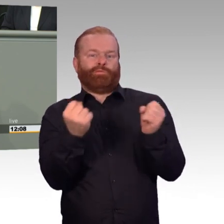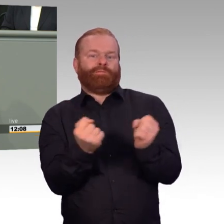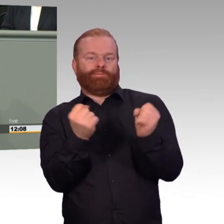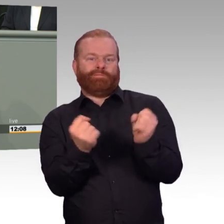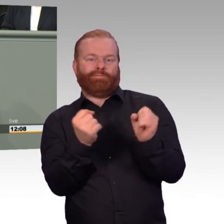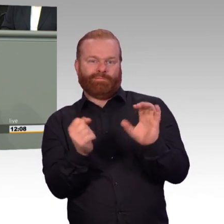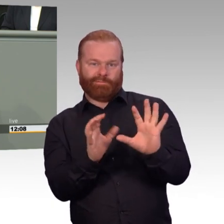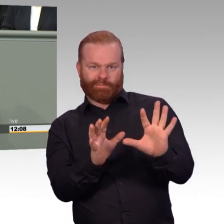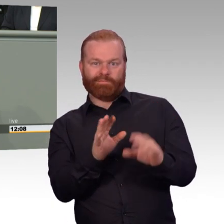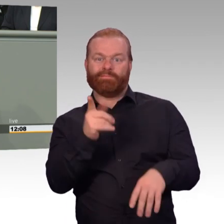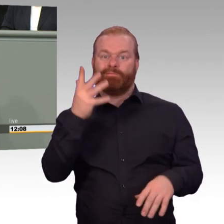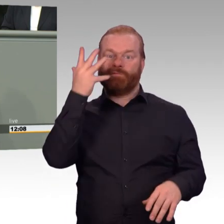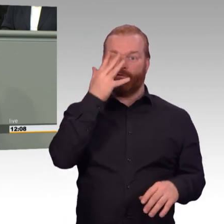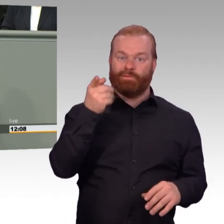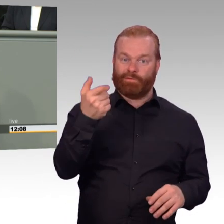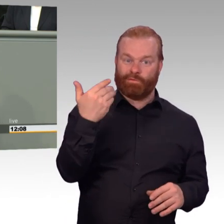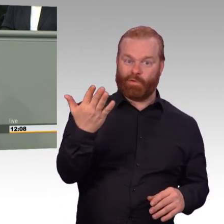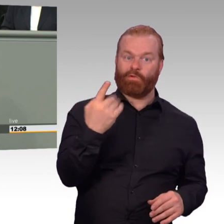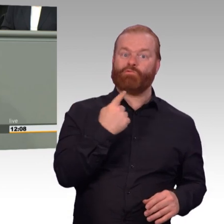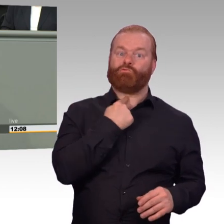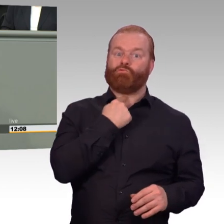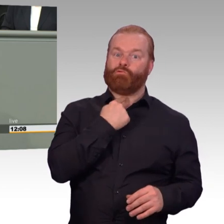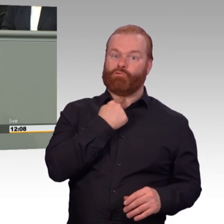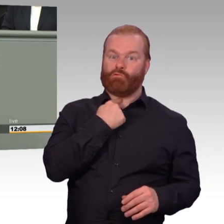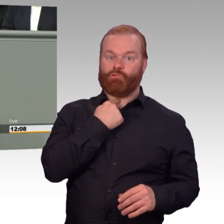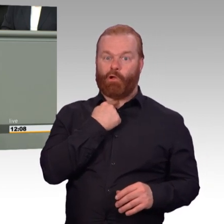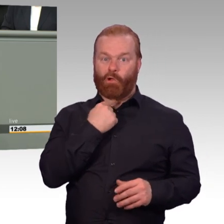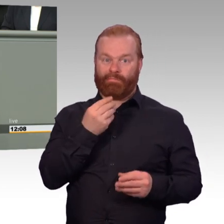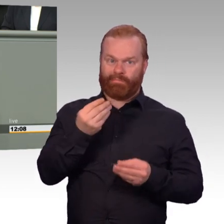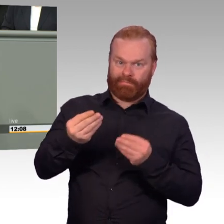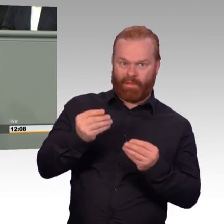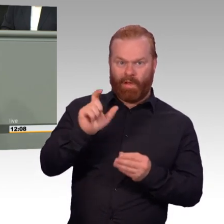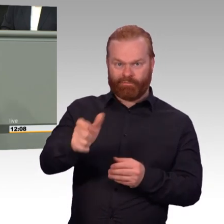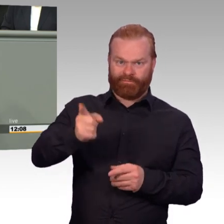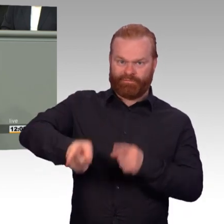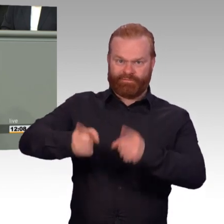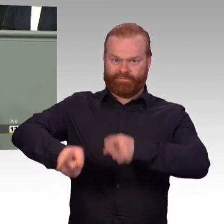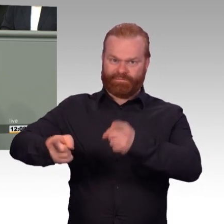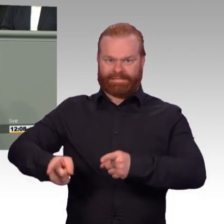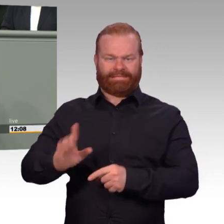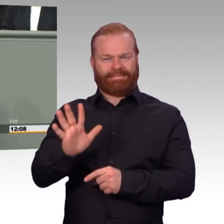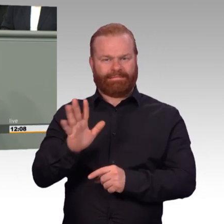Seitdem gilt für die Soldatinnen und Soldaten der Bundeswehr eine Wochenarbeitszeit von 41 Stunden. Im Normalbetrieb natürlich,